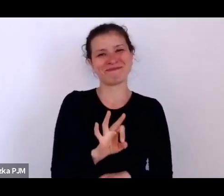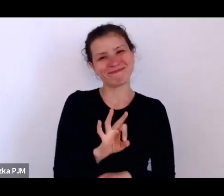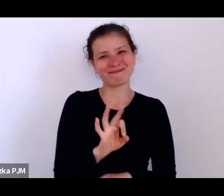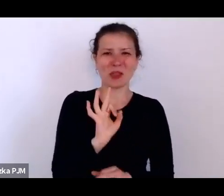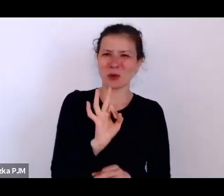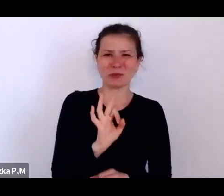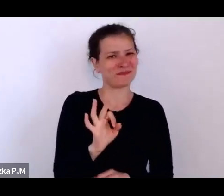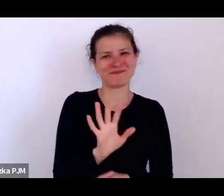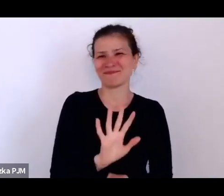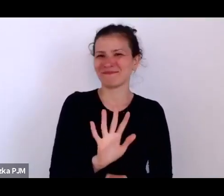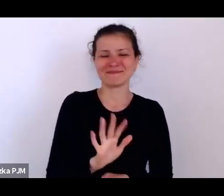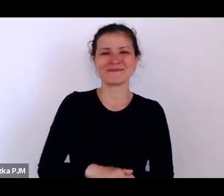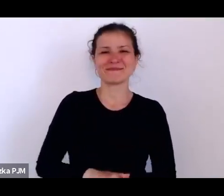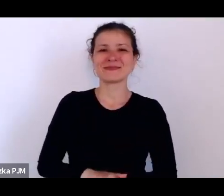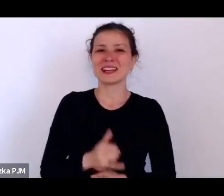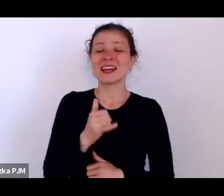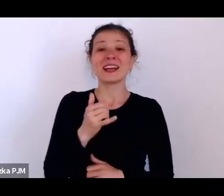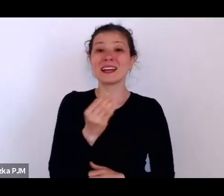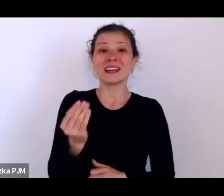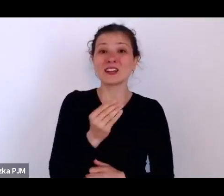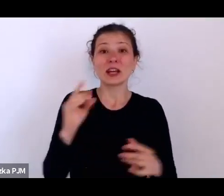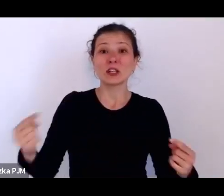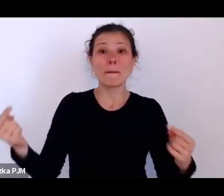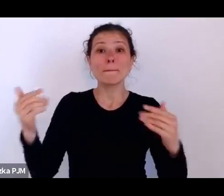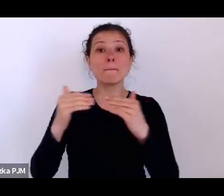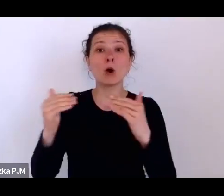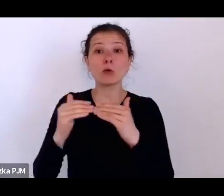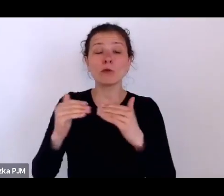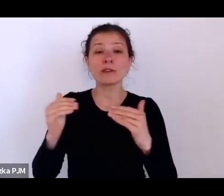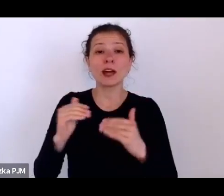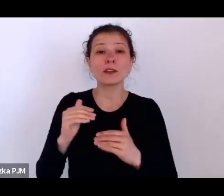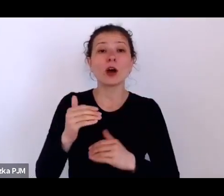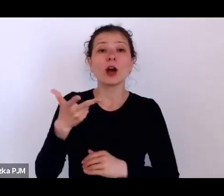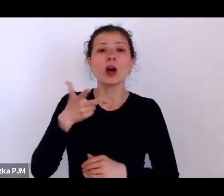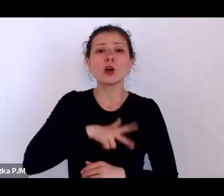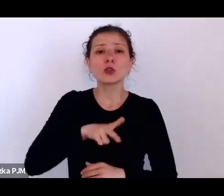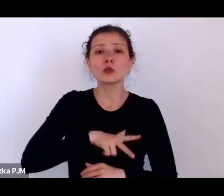co socjologia ówczesna mówiła o tych homo reduntach, o tych ludziach zbędnych